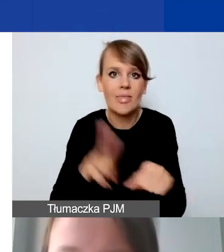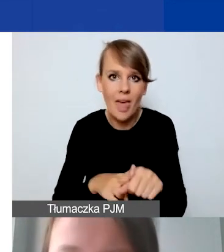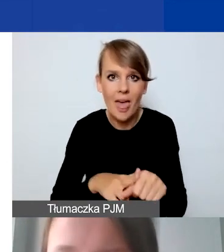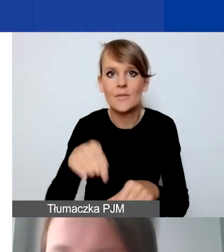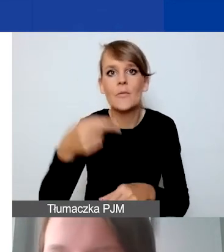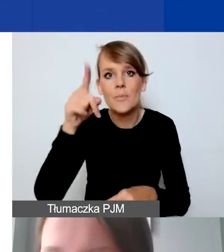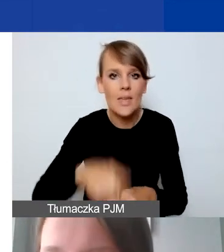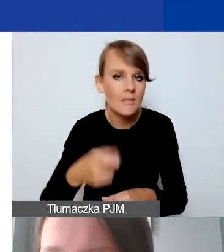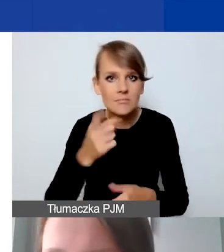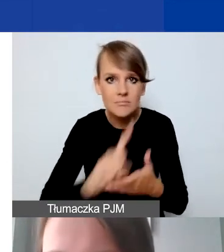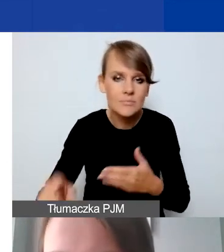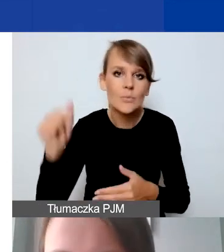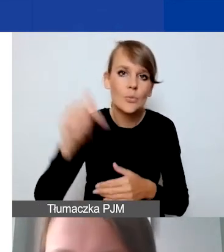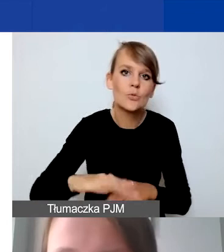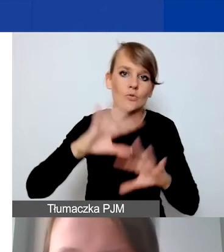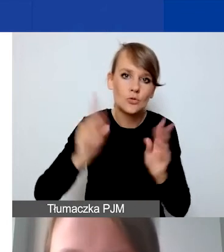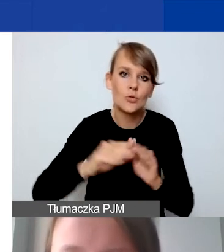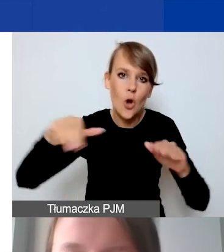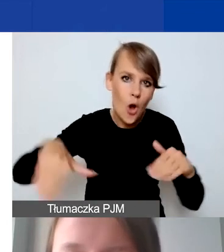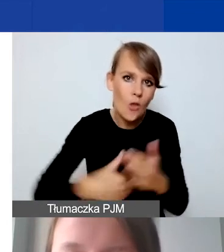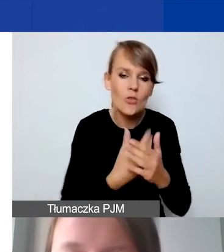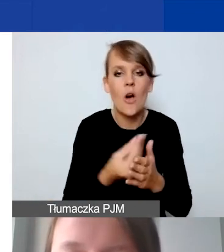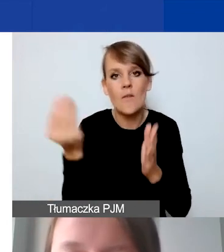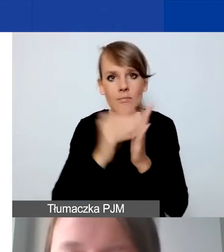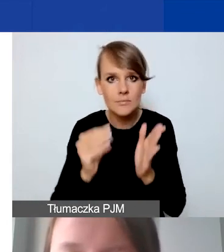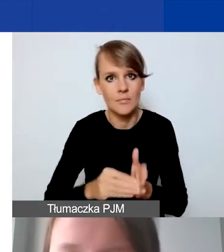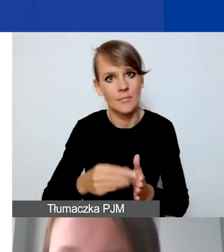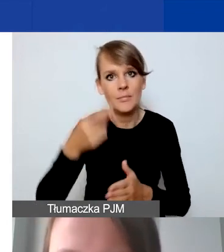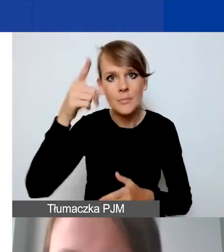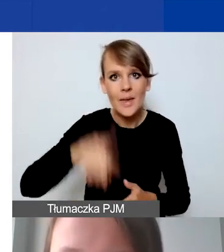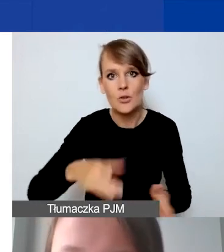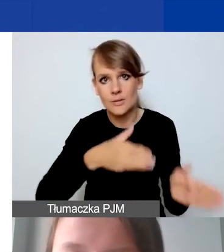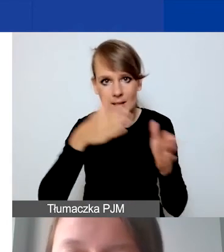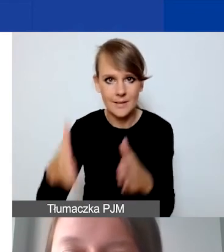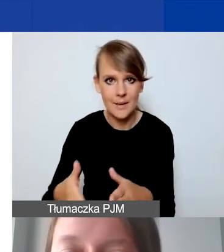będziemy musieli od nowa wszystko wprowadzać w miesiącu kolejnym.